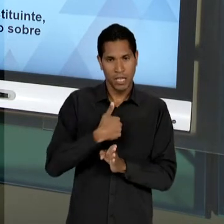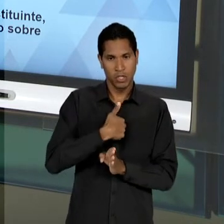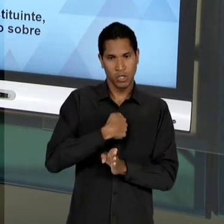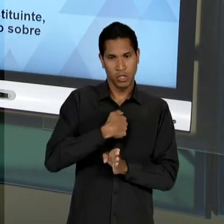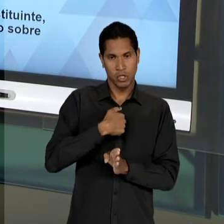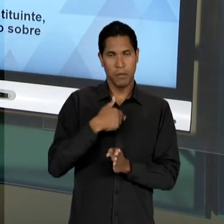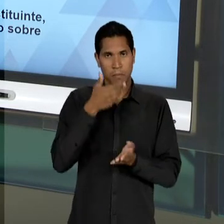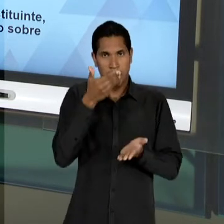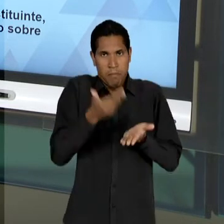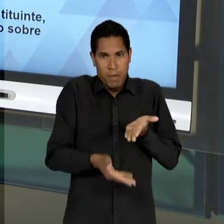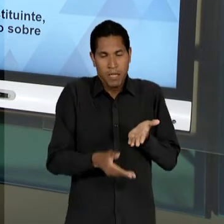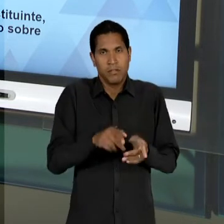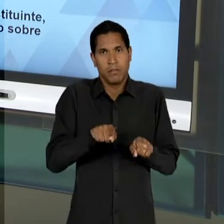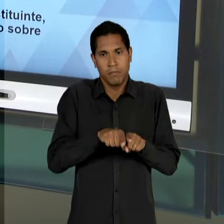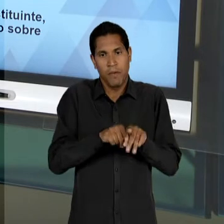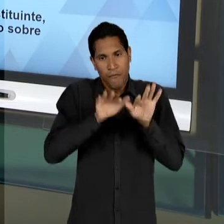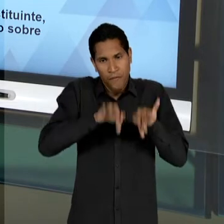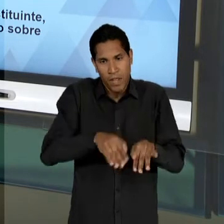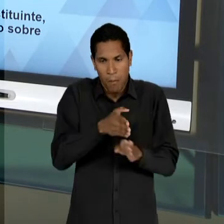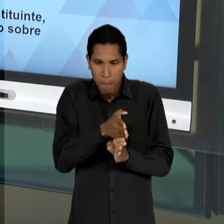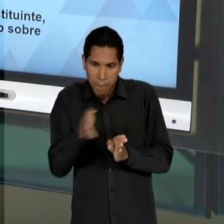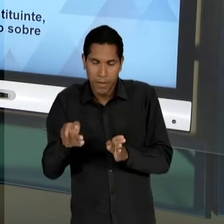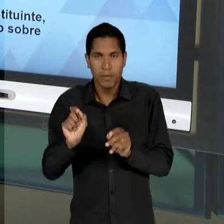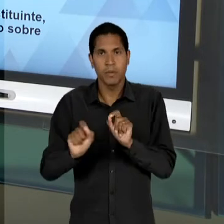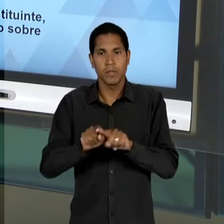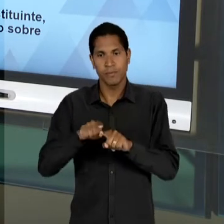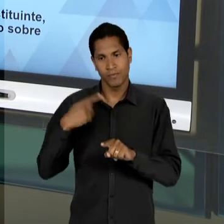IDEÁRIO DESENVOLVIMENTISTA ENTRE O OS POLÍTICOS